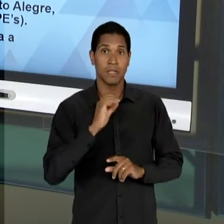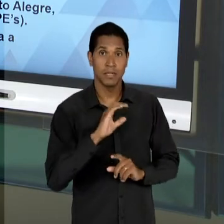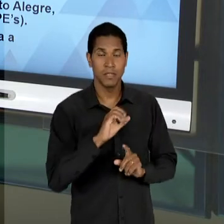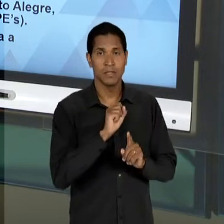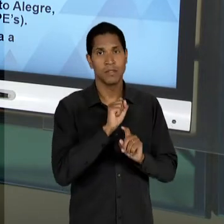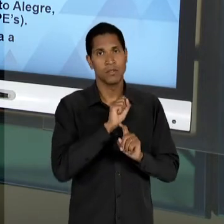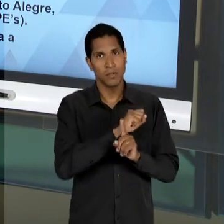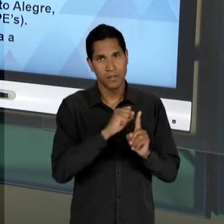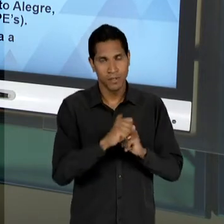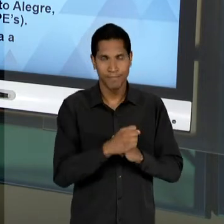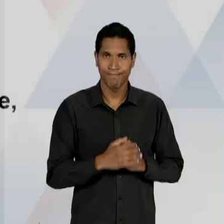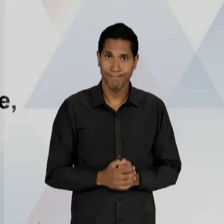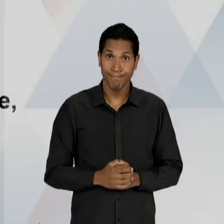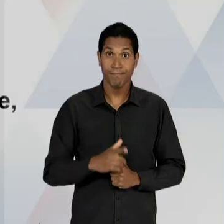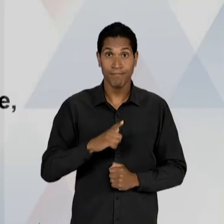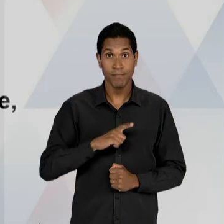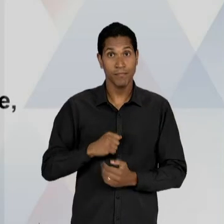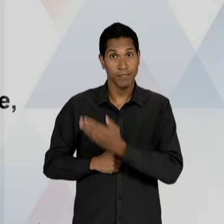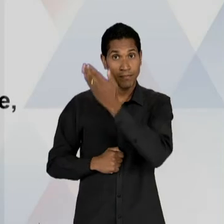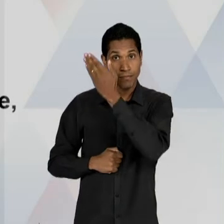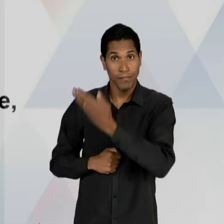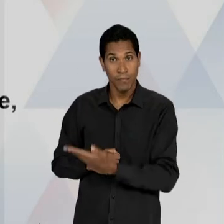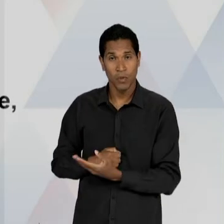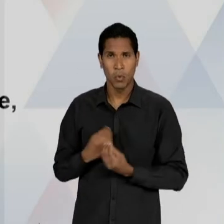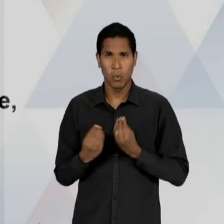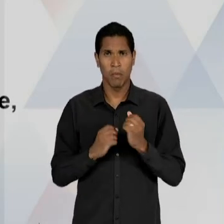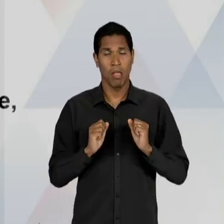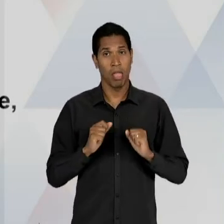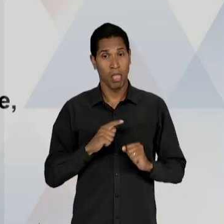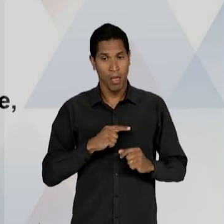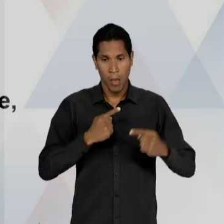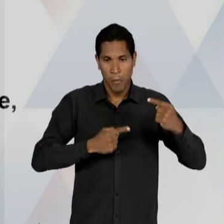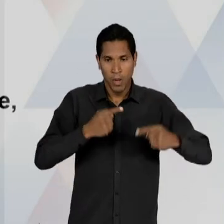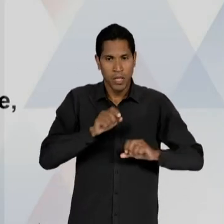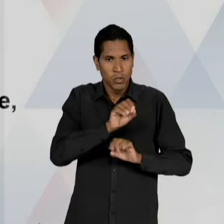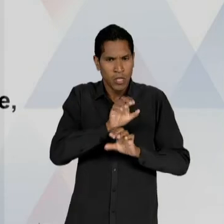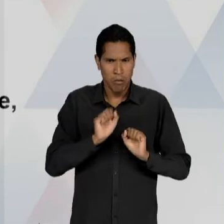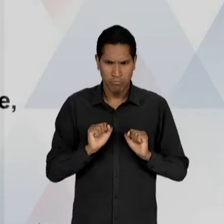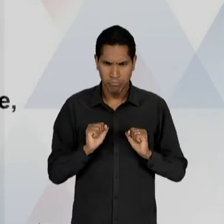QUE NÓS TEMOS AQUI? UM ESFORÇO ESTATAL DE PLANEJAMENTO DESSAS POLÍTICAS EDUCACIONAIS,